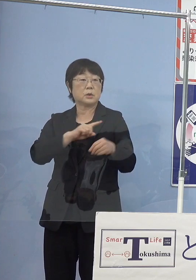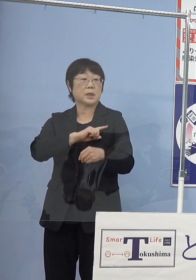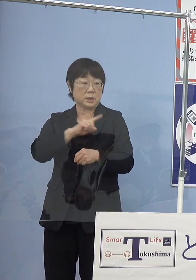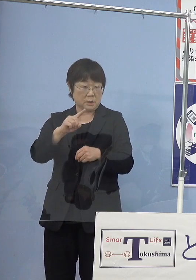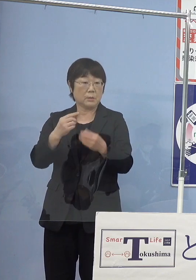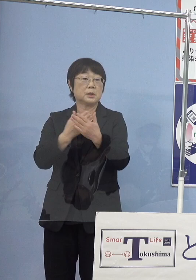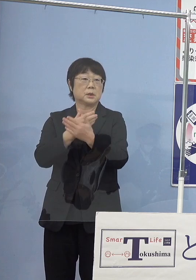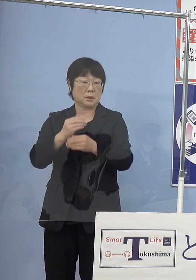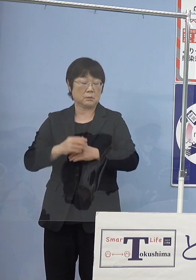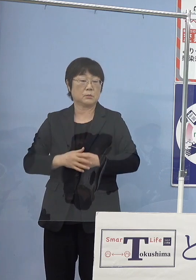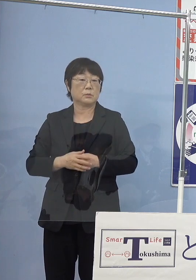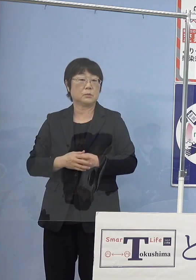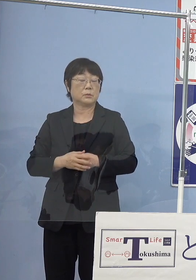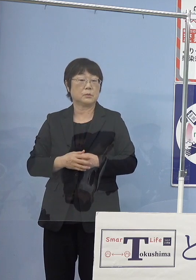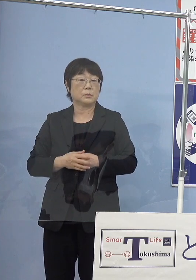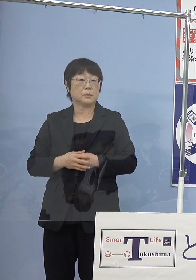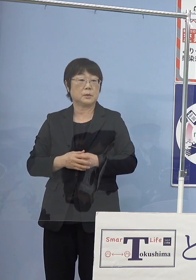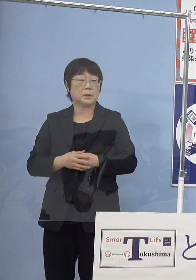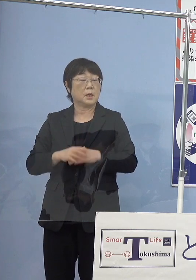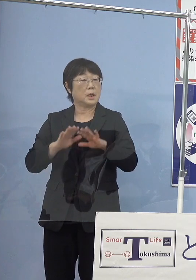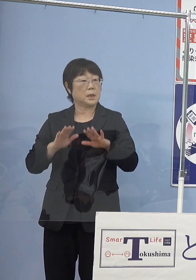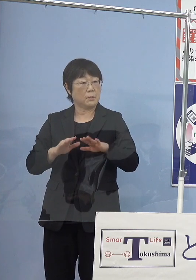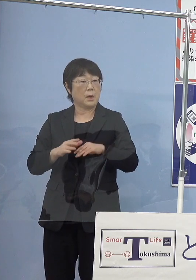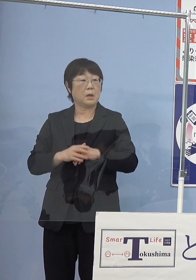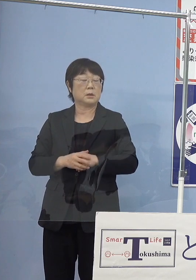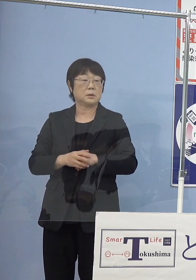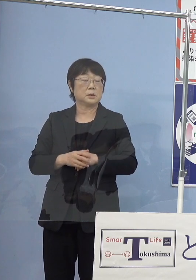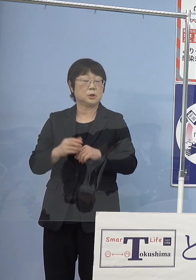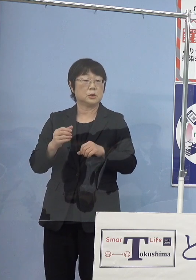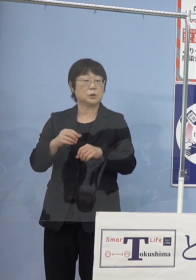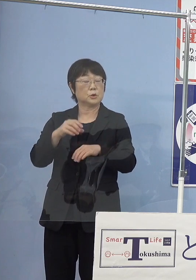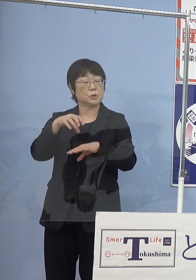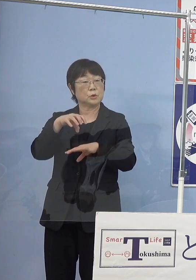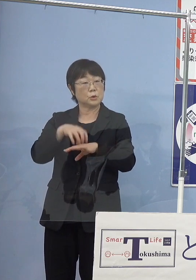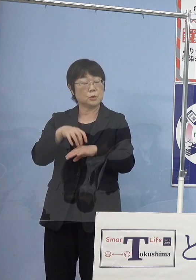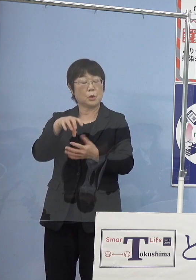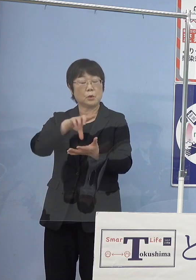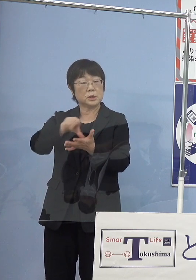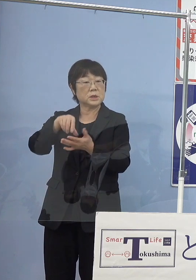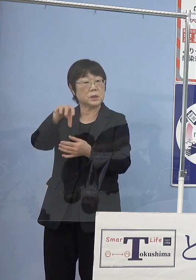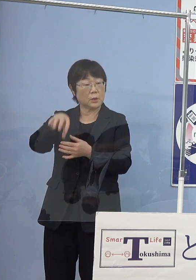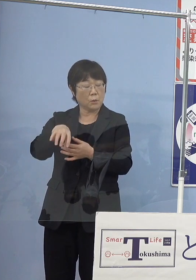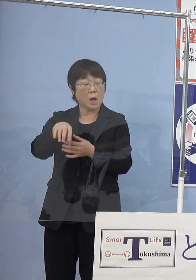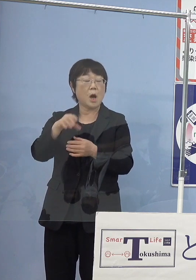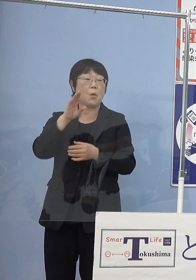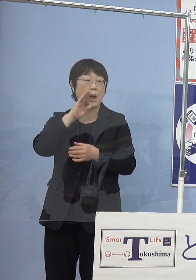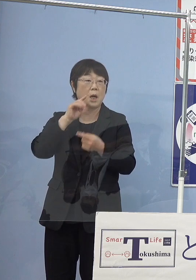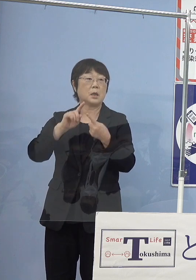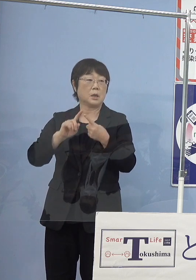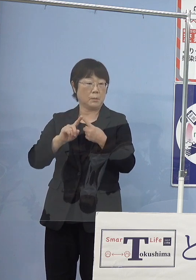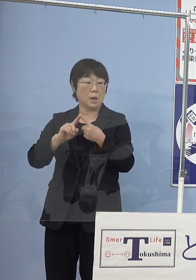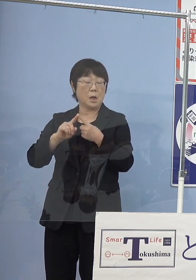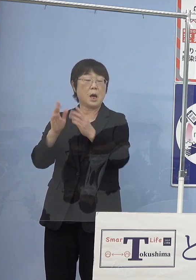今大体主要な産地というのが 和歌山県あるいは神奈川県なんですよね